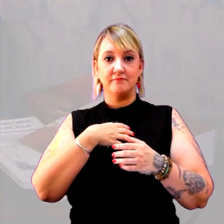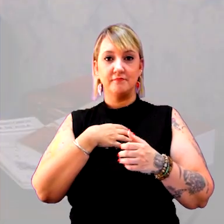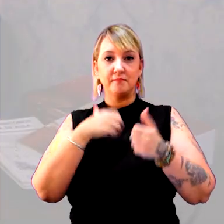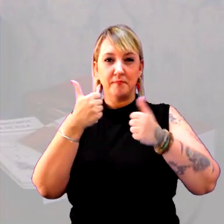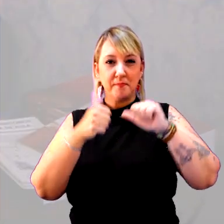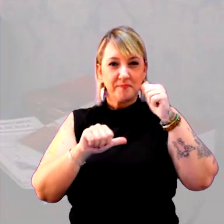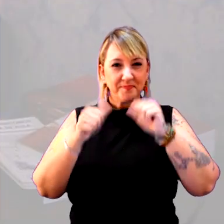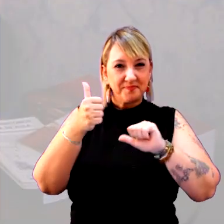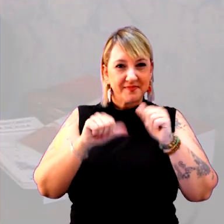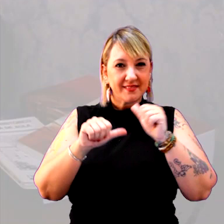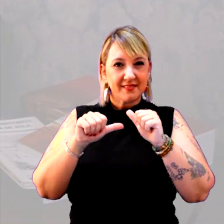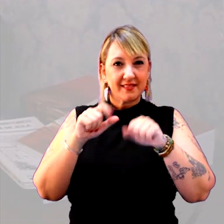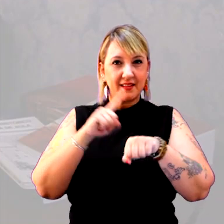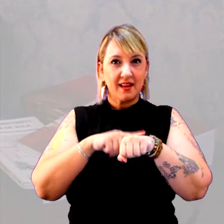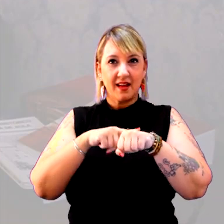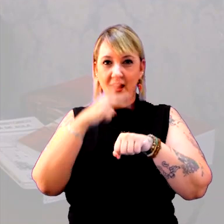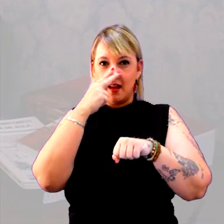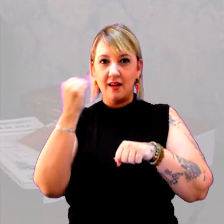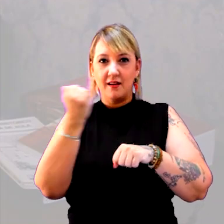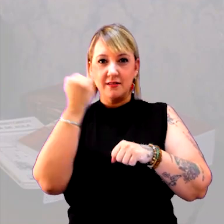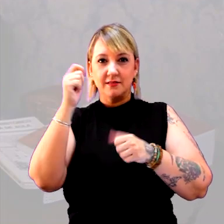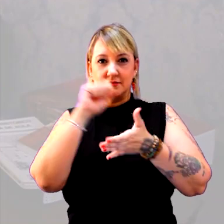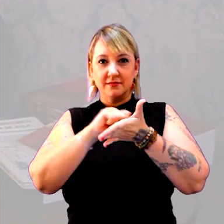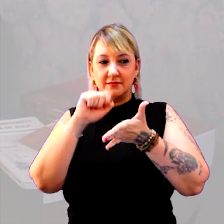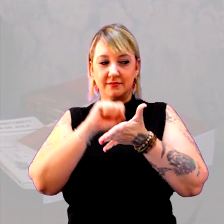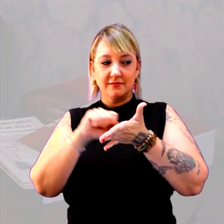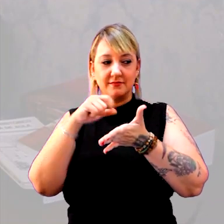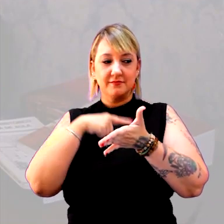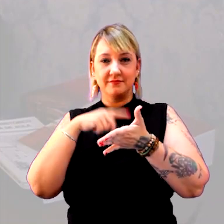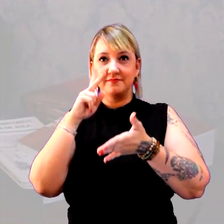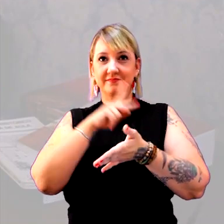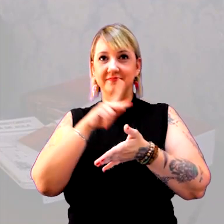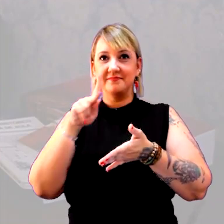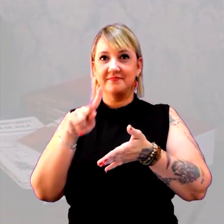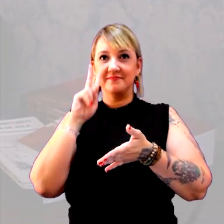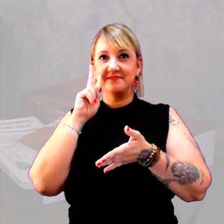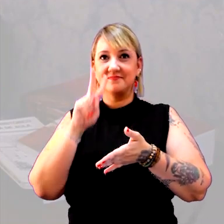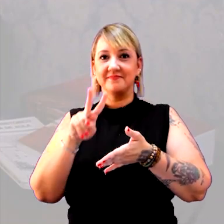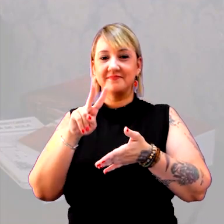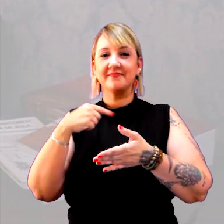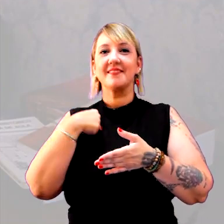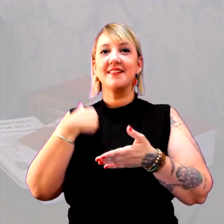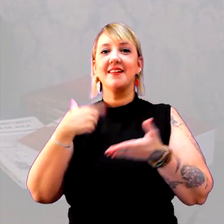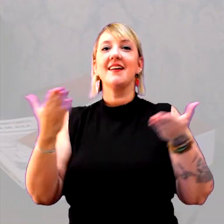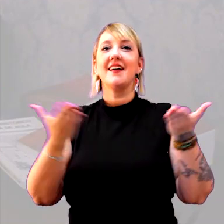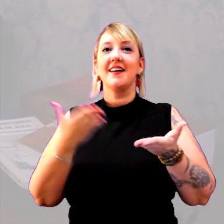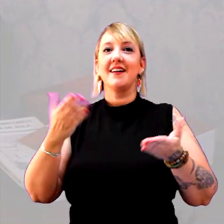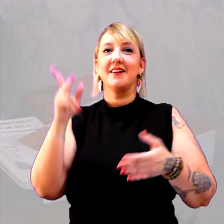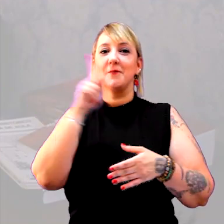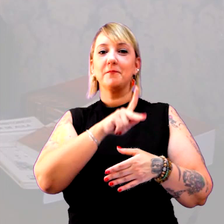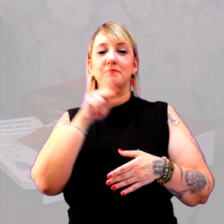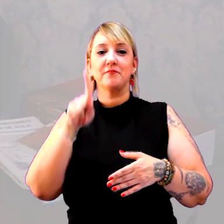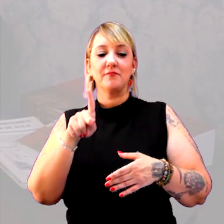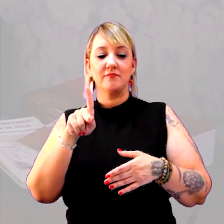Eu acho que é importante anotar, o professor que está me assistindo, é que eu estou sendo, agora, uma professora que não responde,